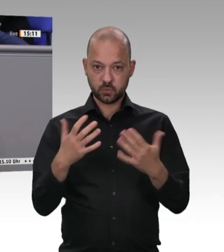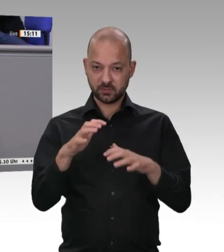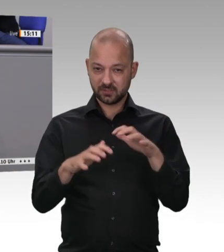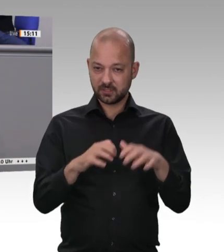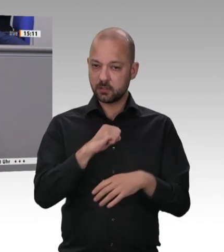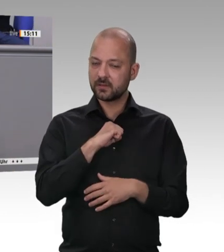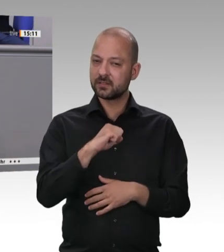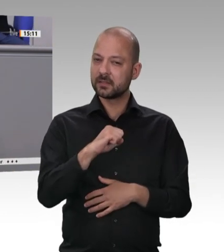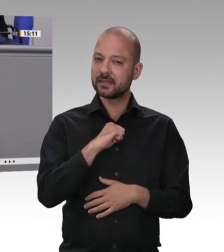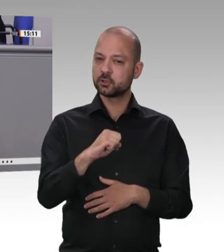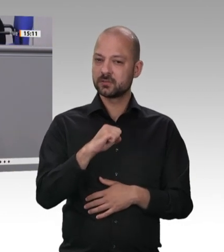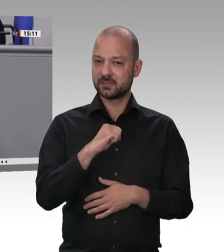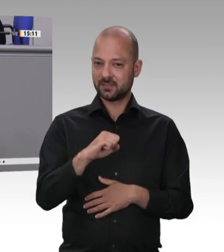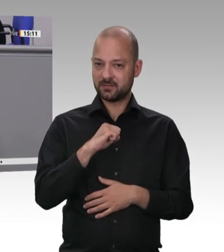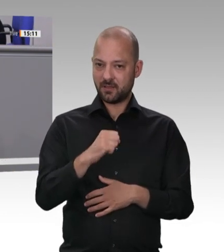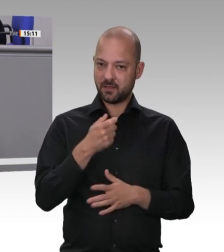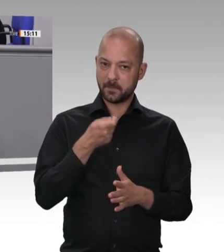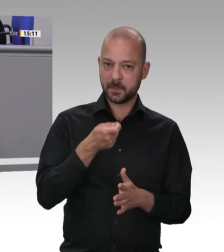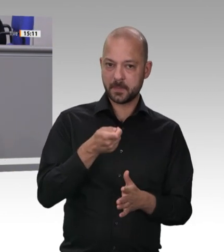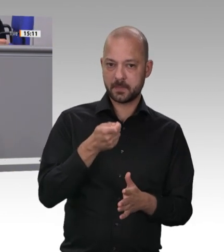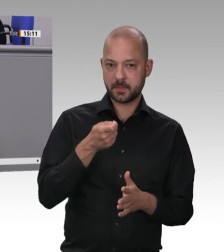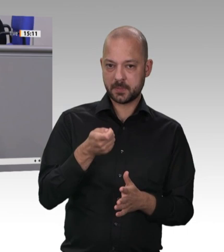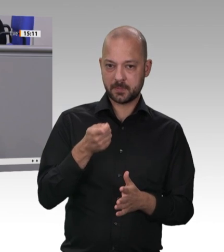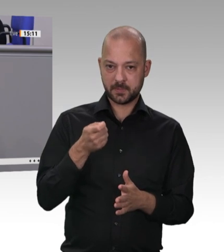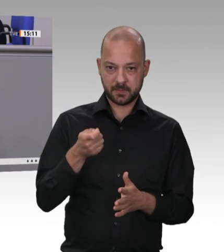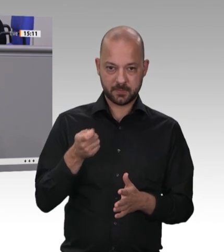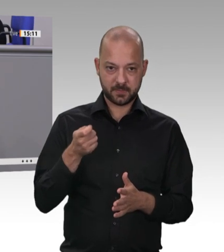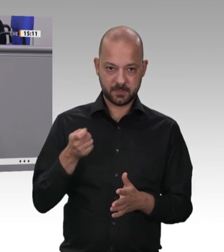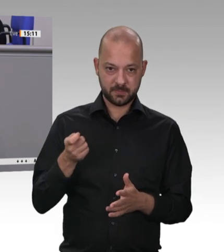ultraschlecht bezahlt – dieser Arbeit nachgehen muss. Das macht etwas mit unserem